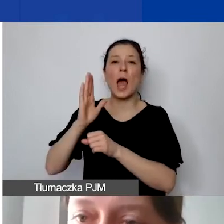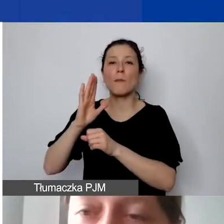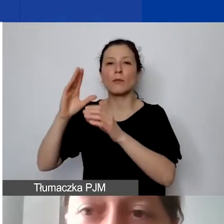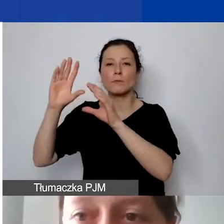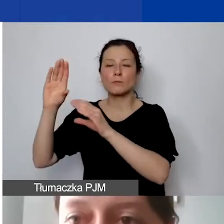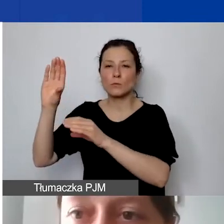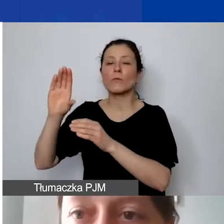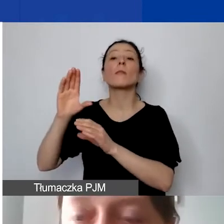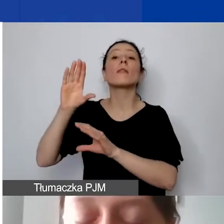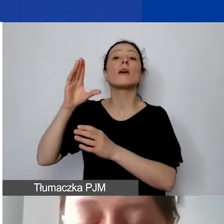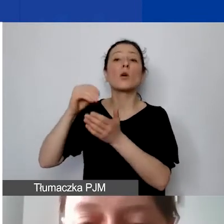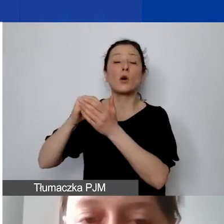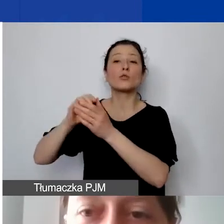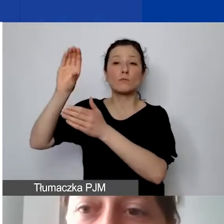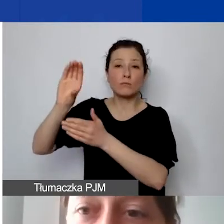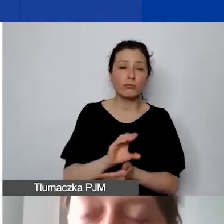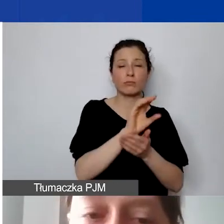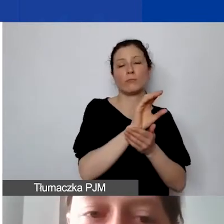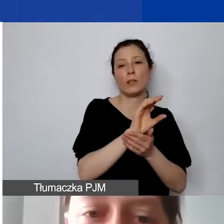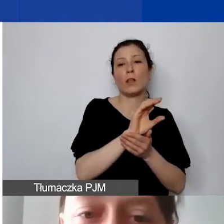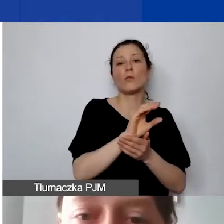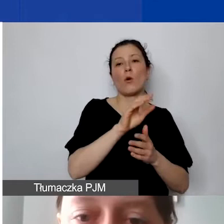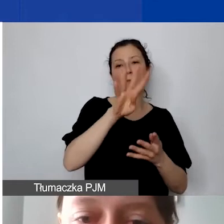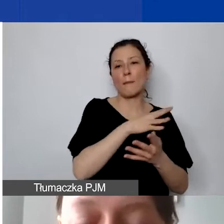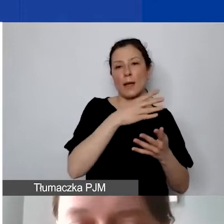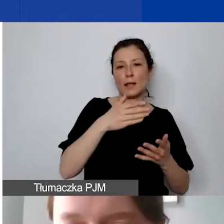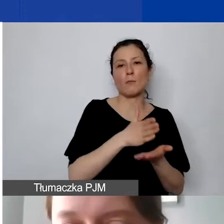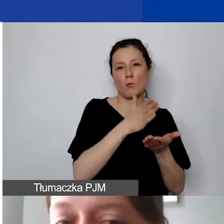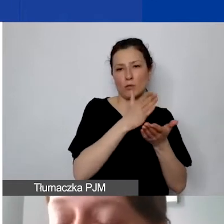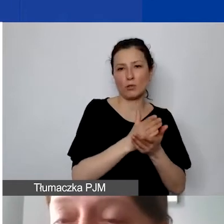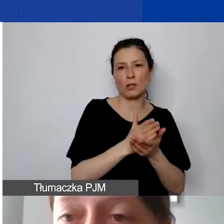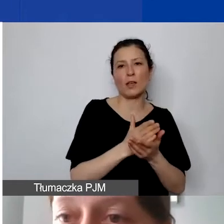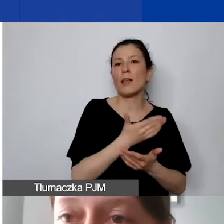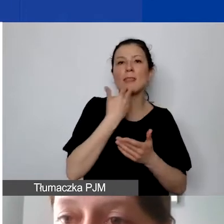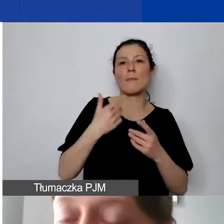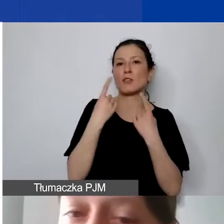One niestety się nie zasysają samodzielnie dalej. Wszystkie przepływy środków